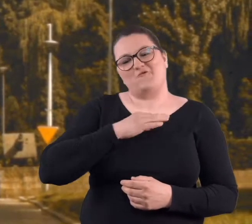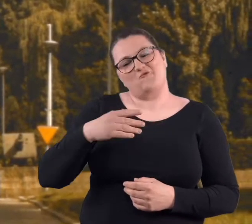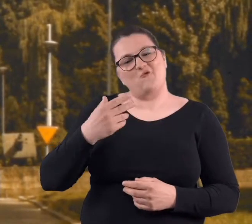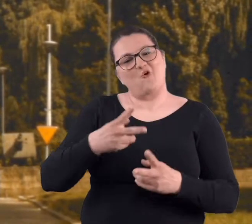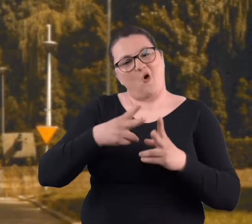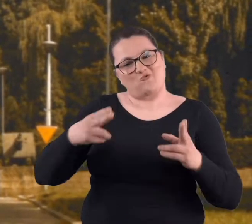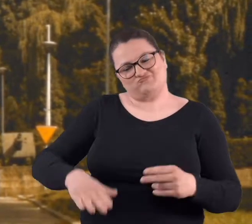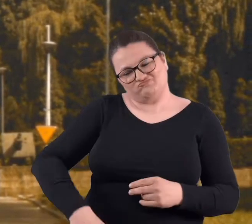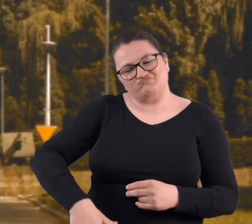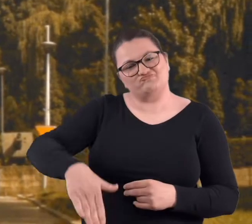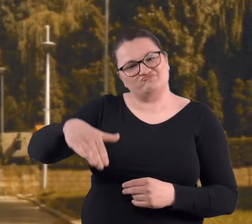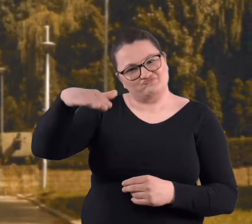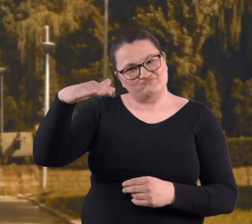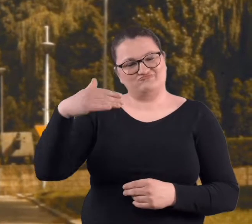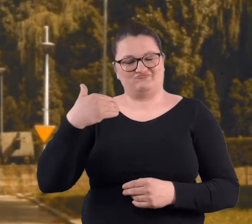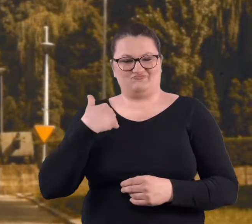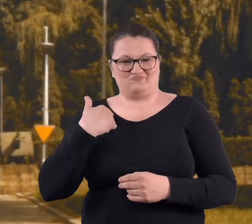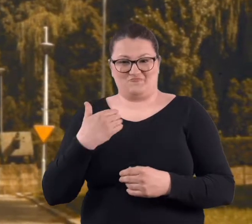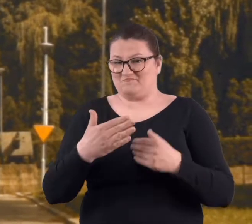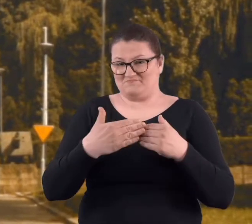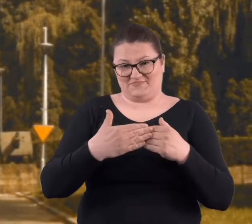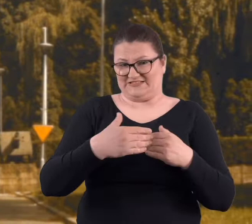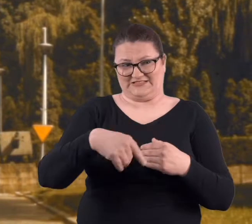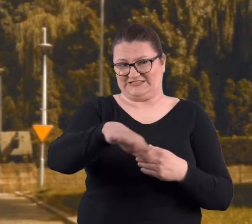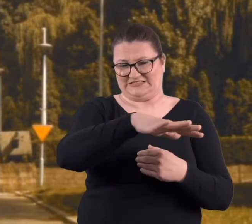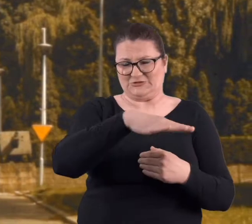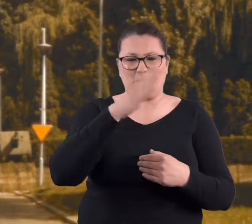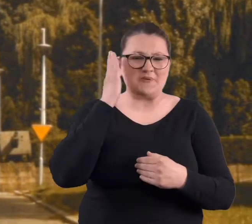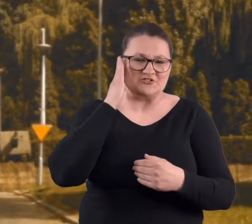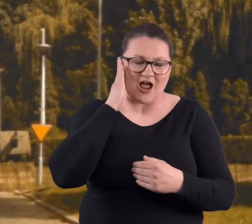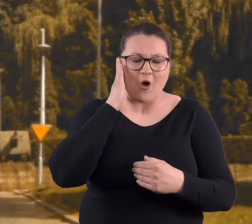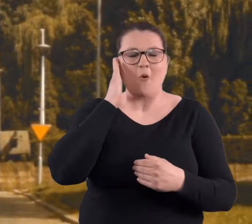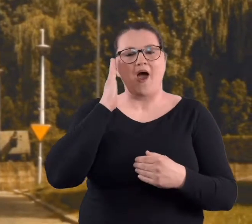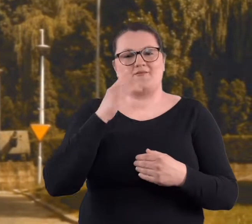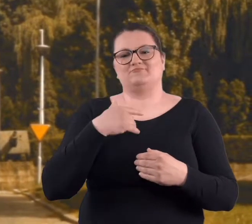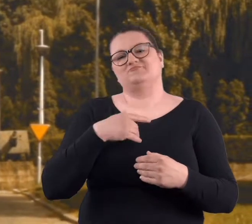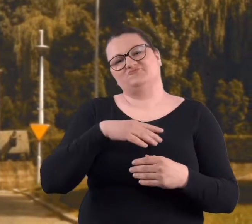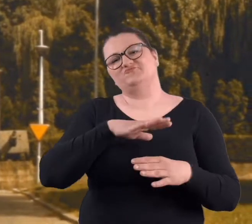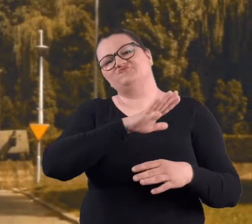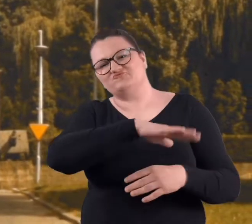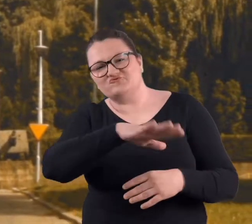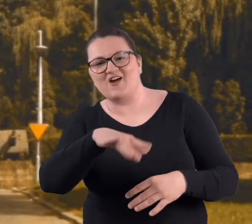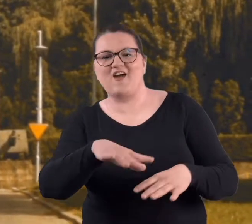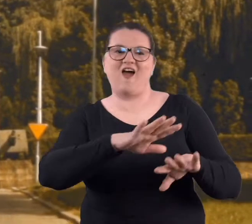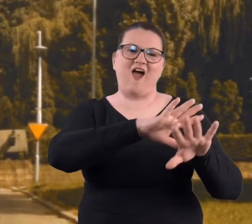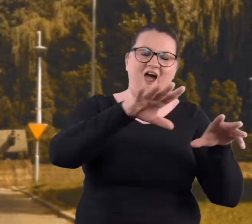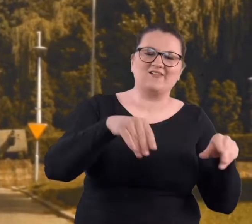mojego dzieciństwa. Mieszkałam niedaleko i jak to dzieciaki